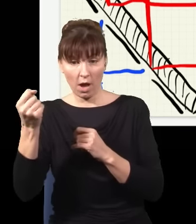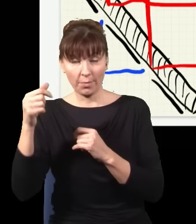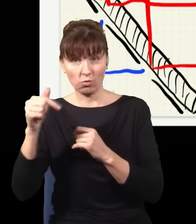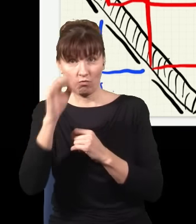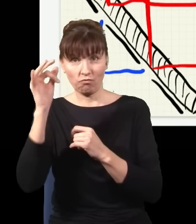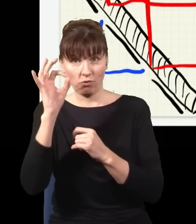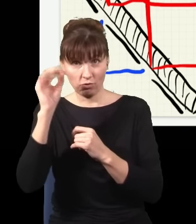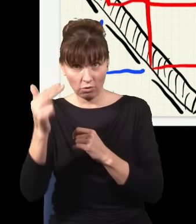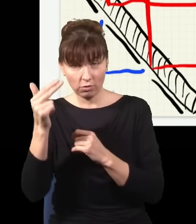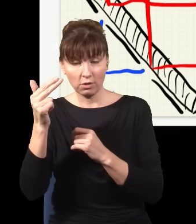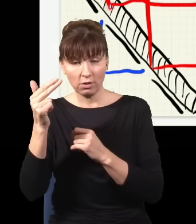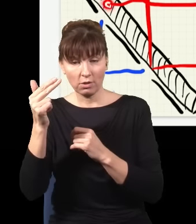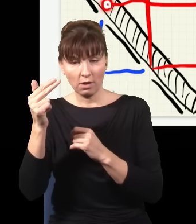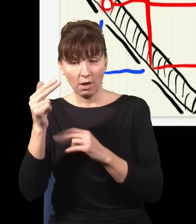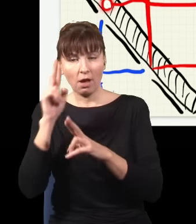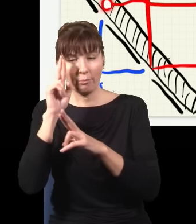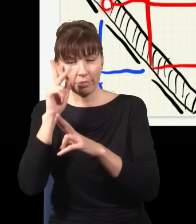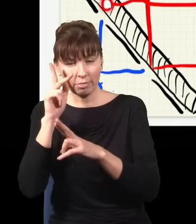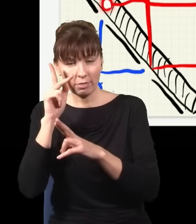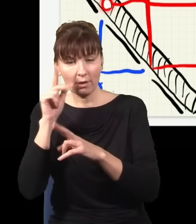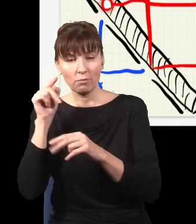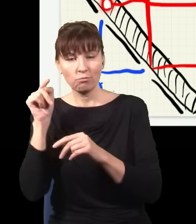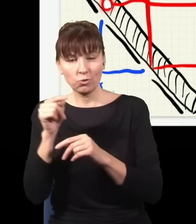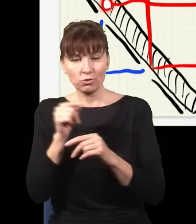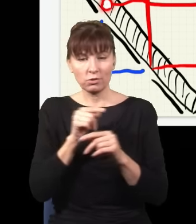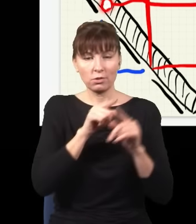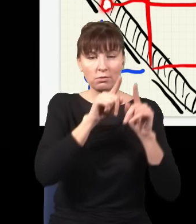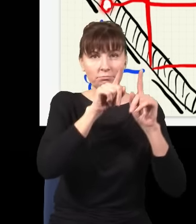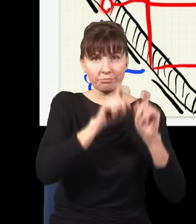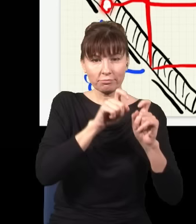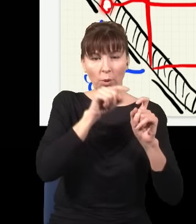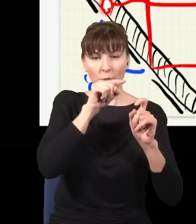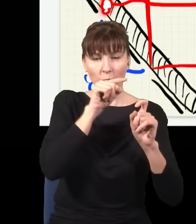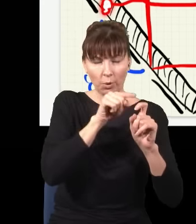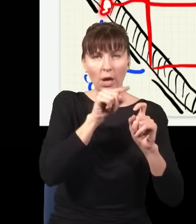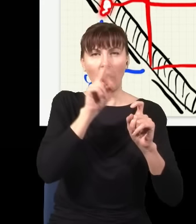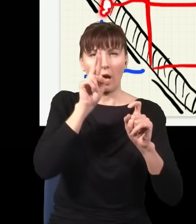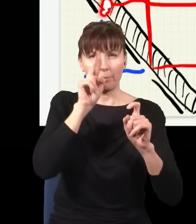to wiem, że musiał ten foton powstać tutaj, i wiem, że powstał w parze. Musiał też być drugi foton,